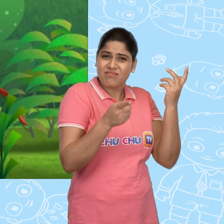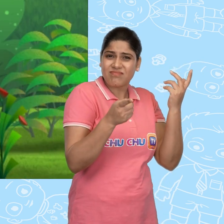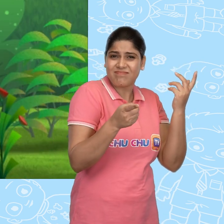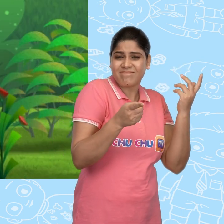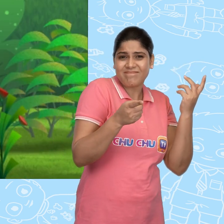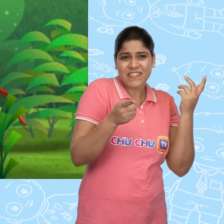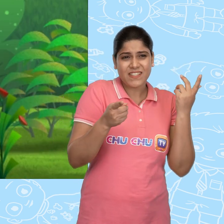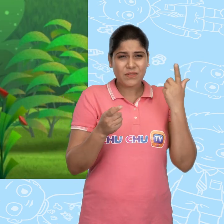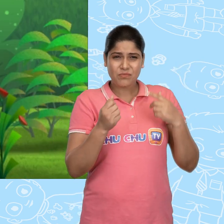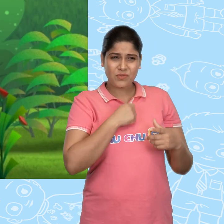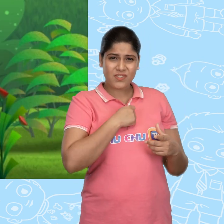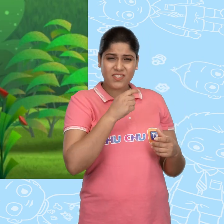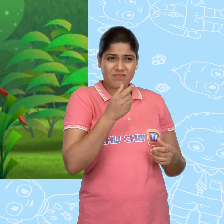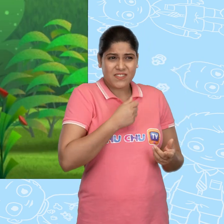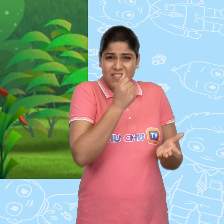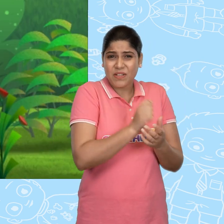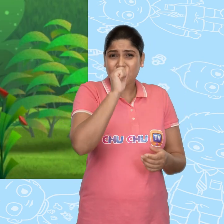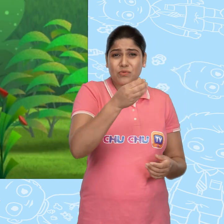मुझसे ज़्यादा उसे sandwich की ज़रुरत है.